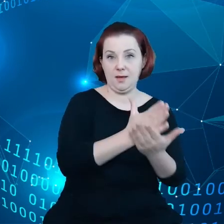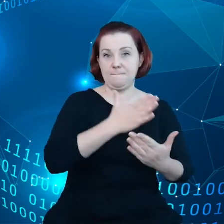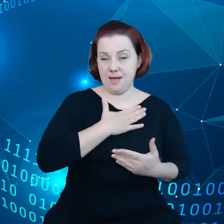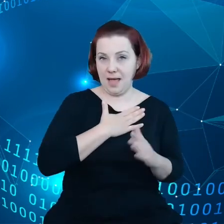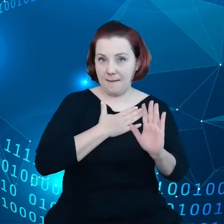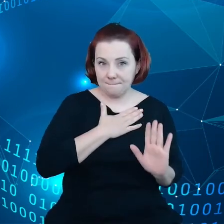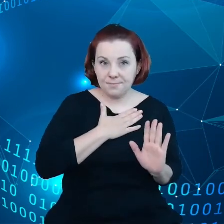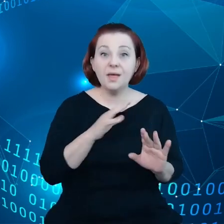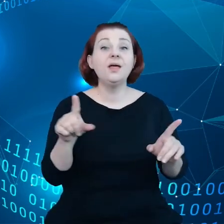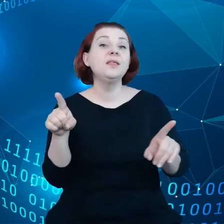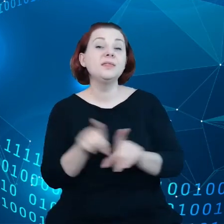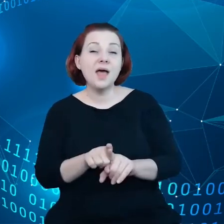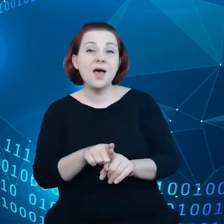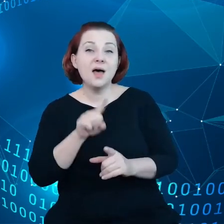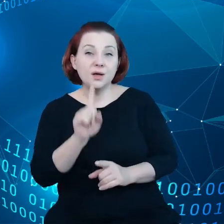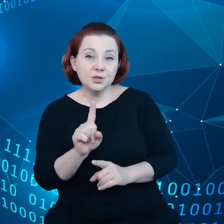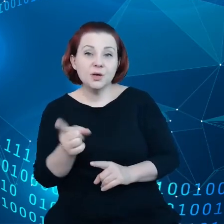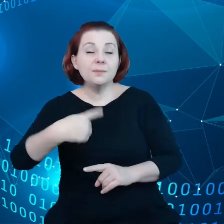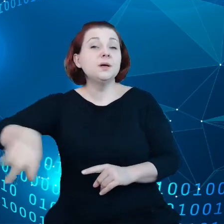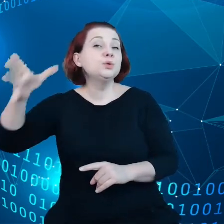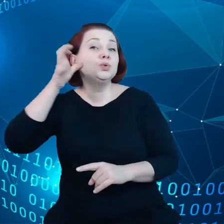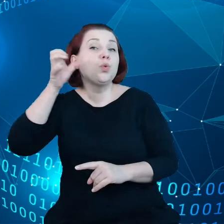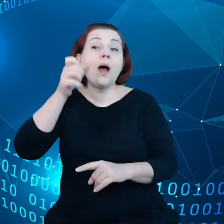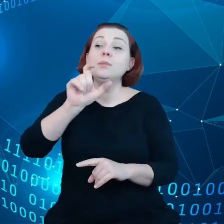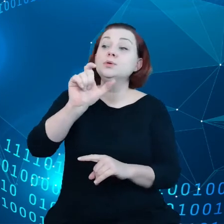jednocześnie też słuchamy przedsiębiorców, konsumentów